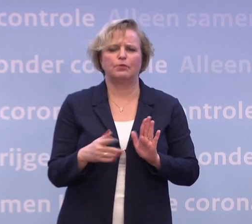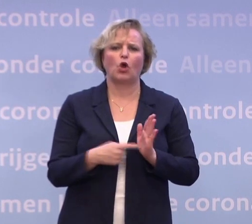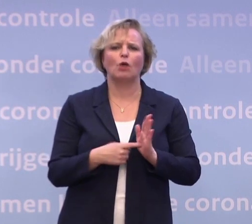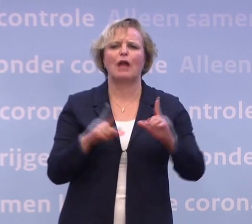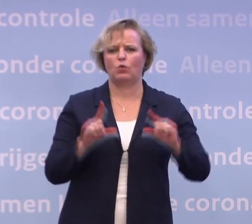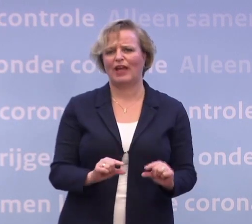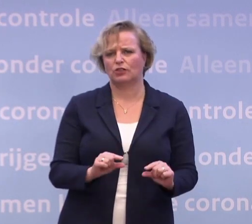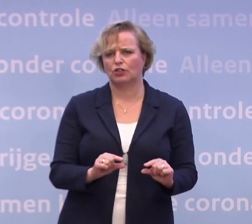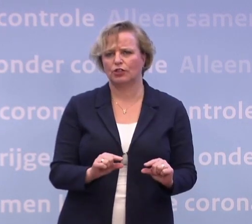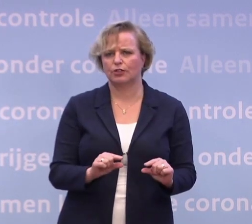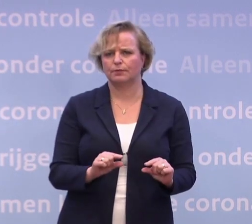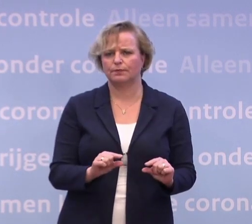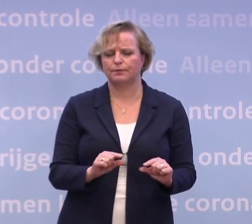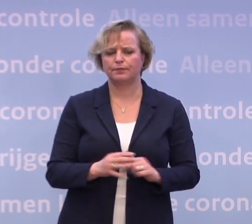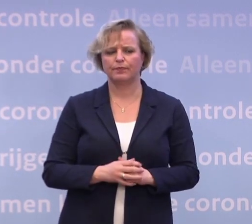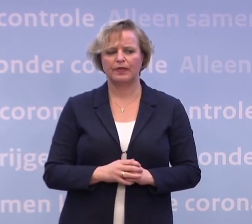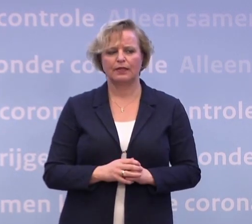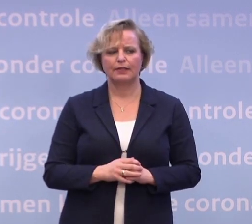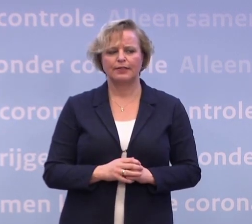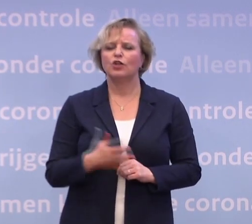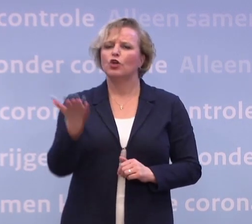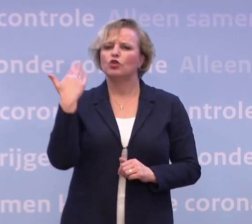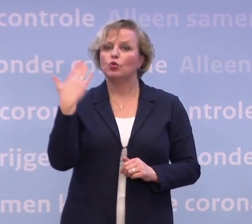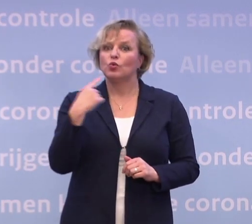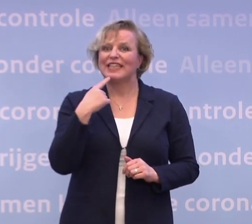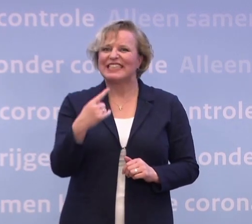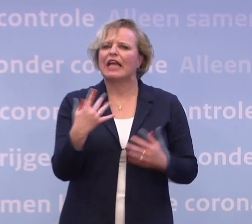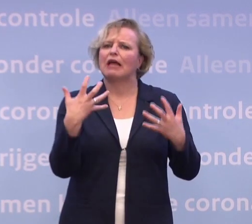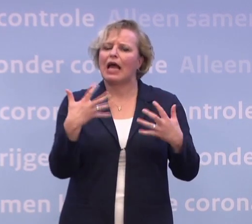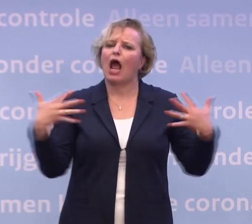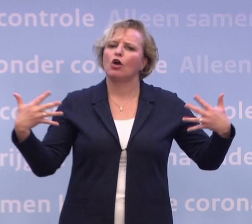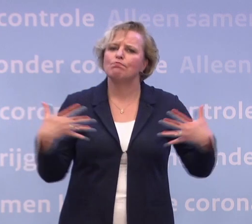Ik heb toen gezegd: Ik zou eigenlijk ook een bestuursrechtelijke vormgeving daarvan...